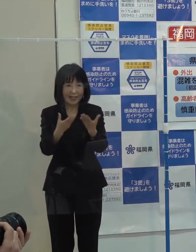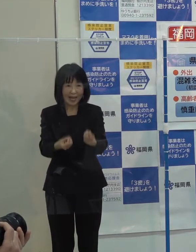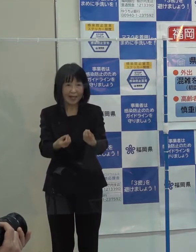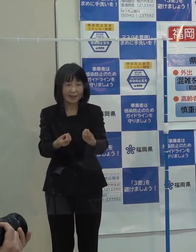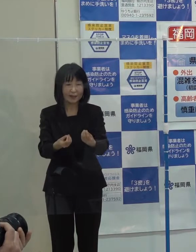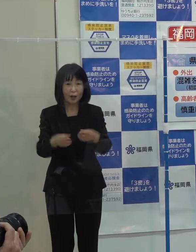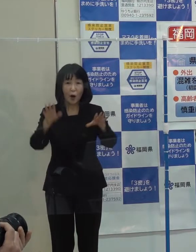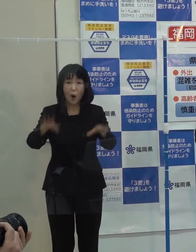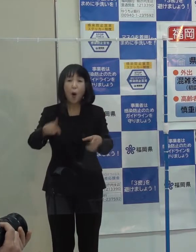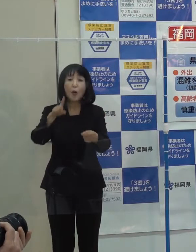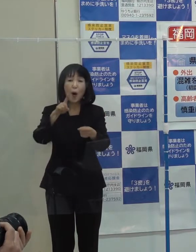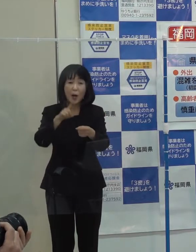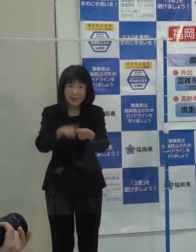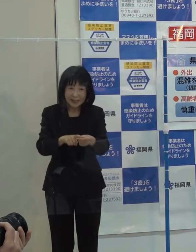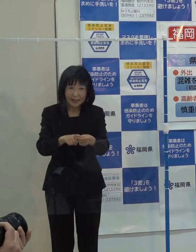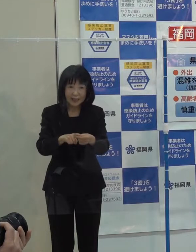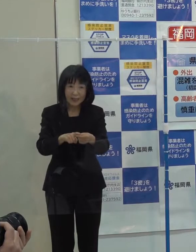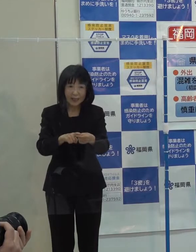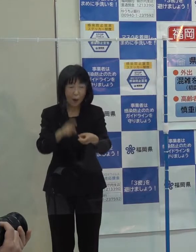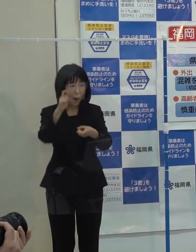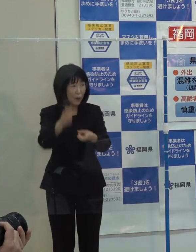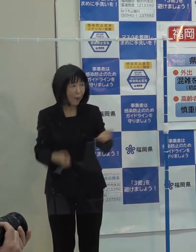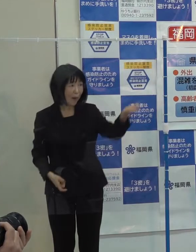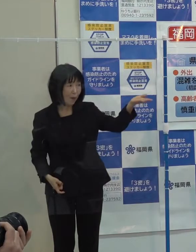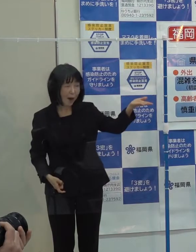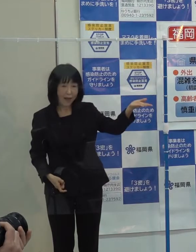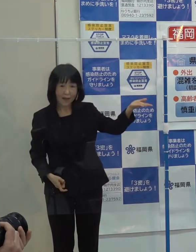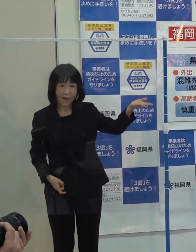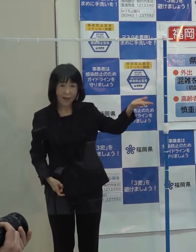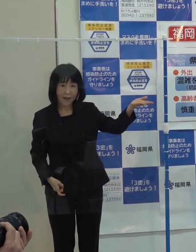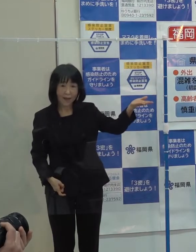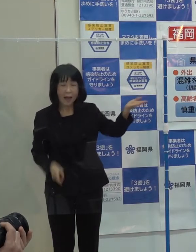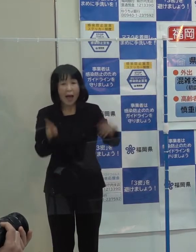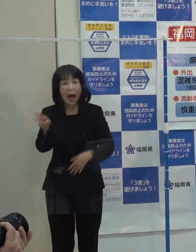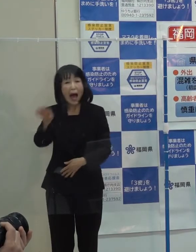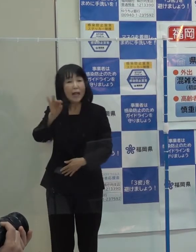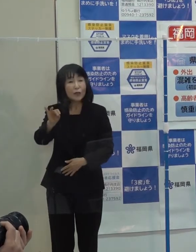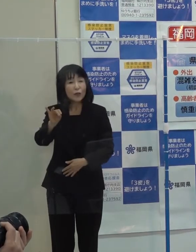今年は 「発」という字を書きました